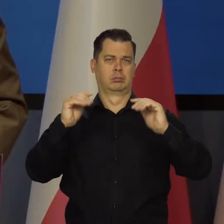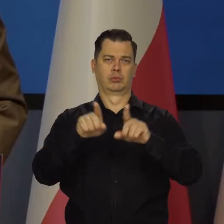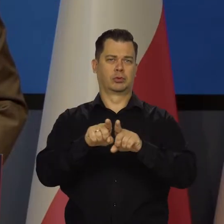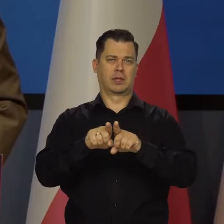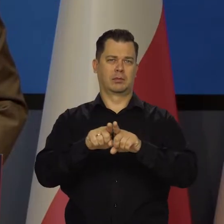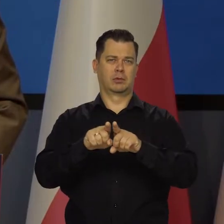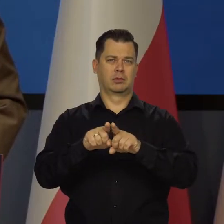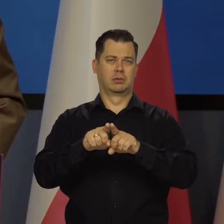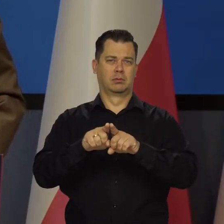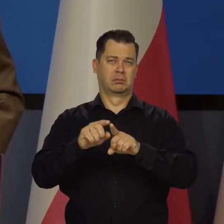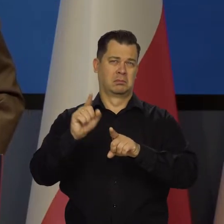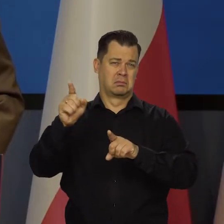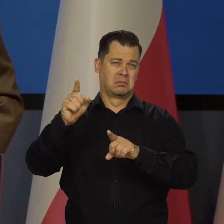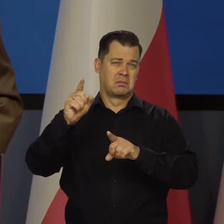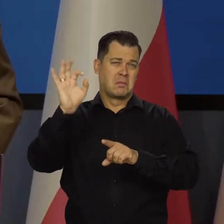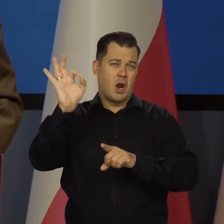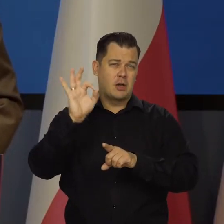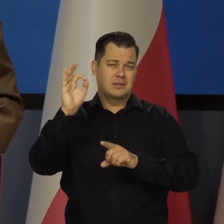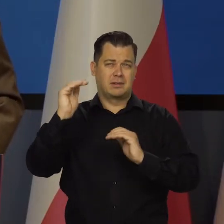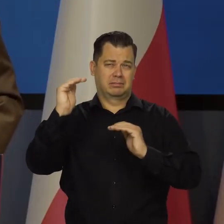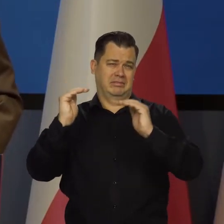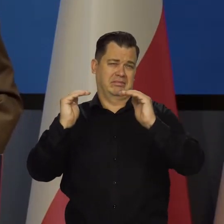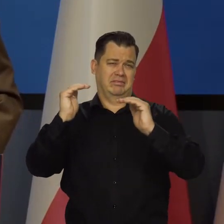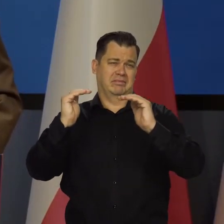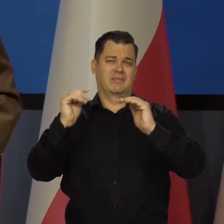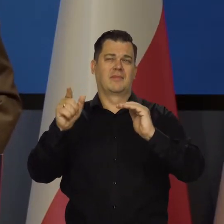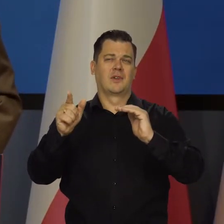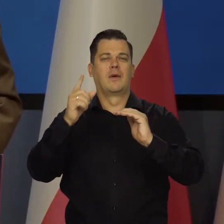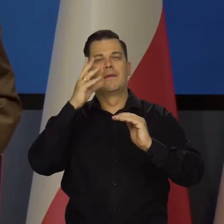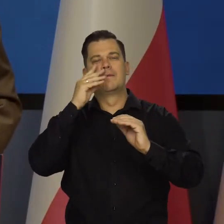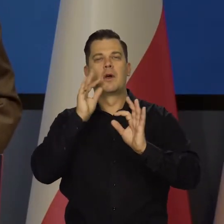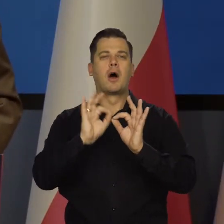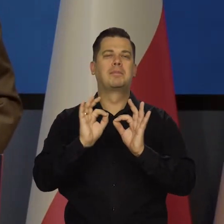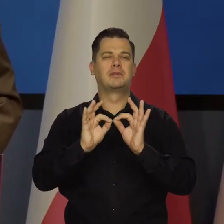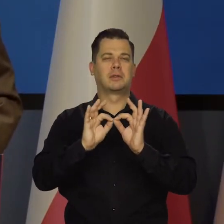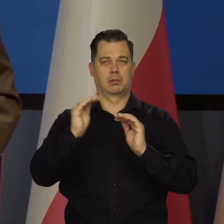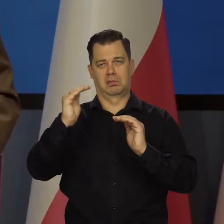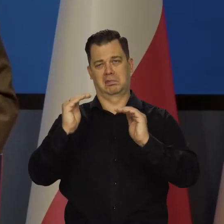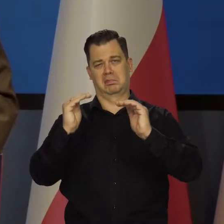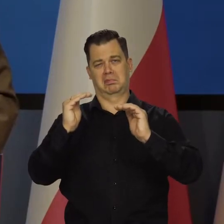z punktu widzenia błędu wielkości pomiaru i tak dalej. Zresztą to szacunek jest.